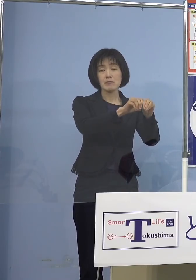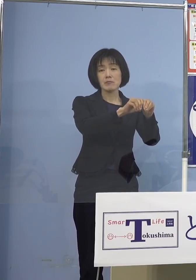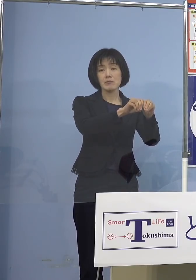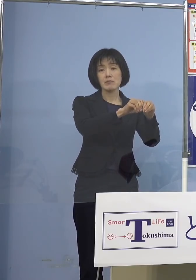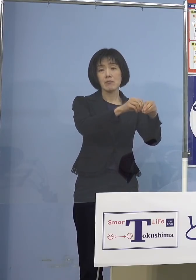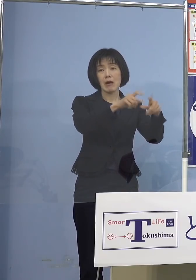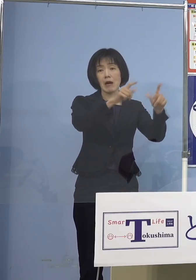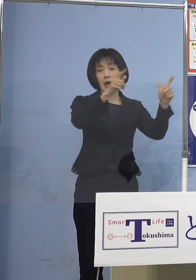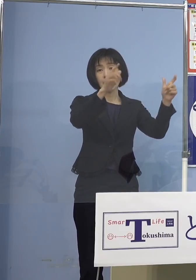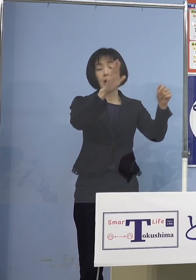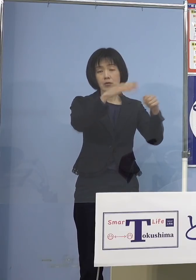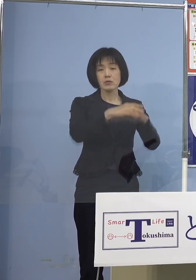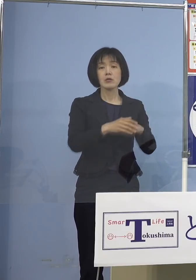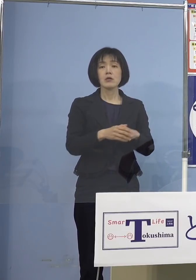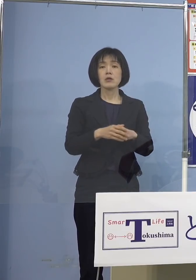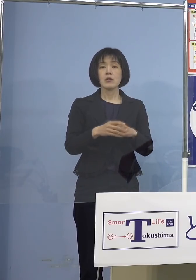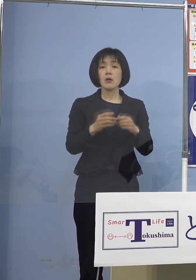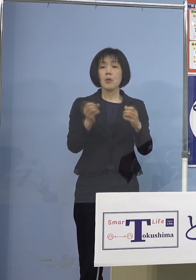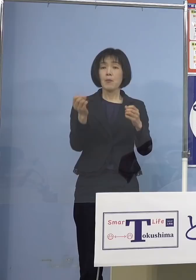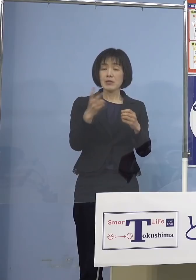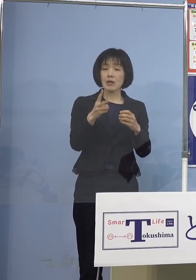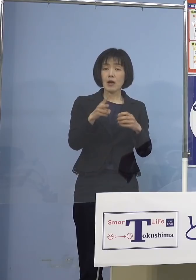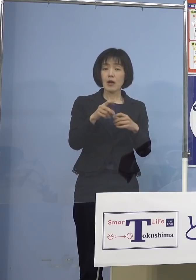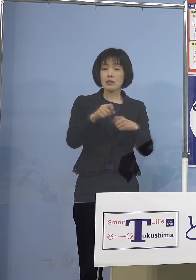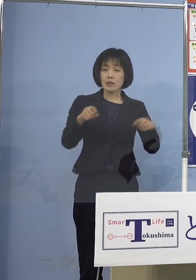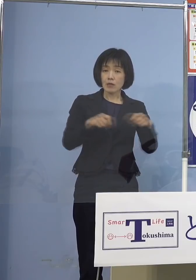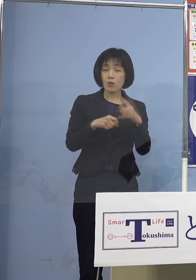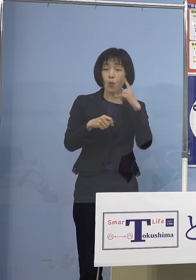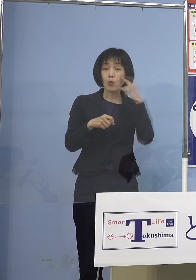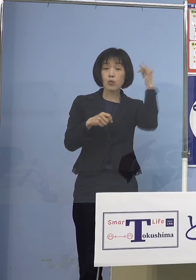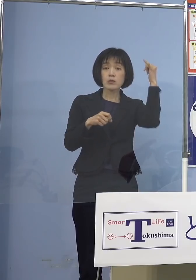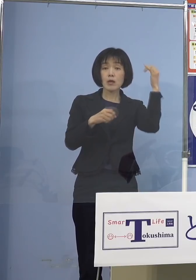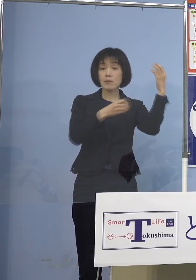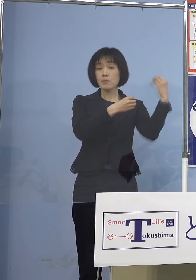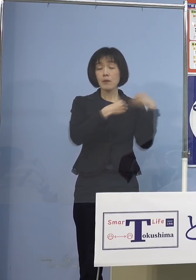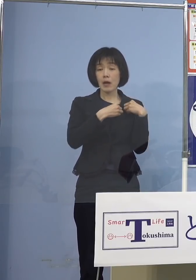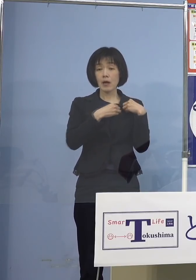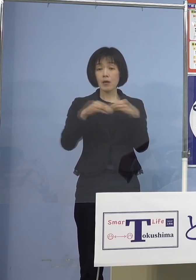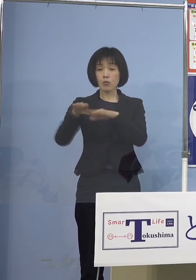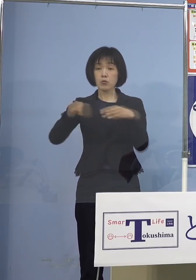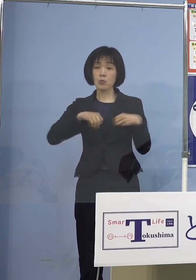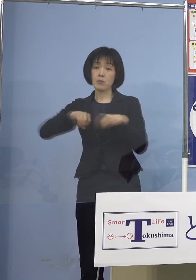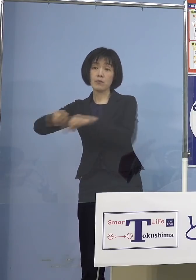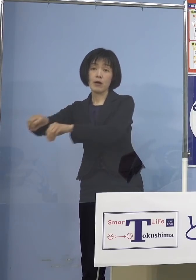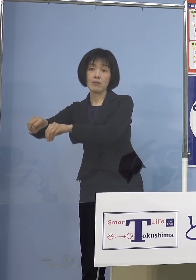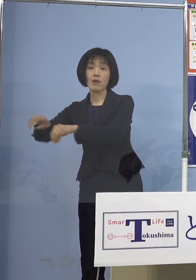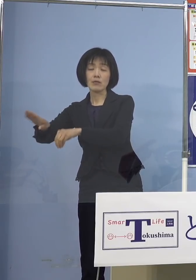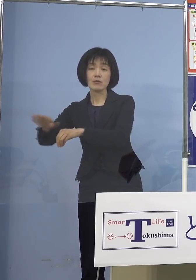子どもさんからうつって無症状のままで 今日も無症状35名もおられますから